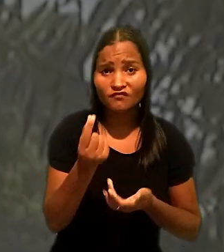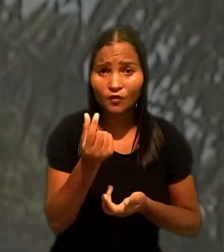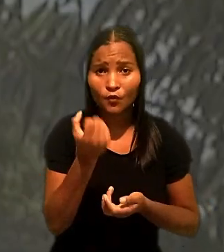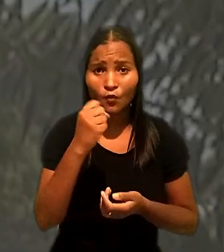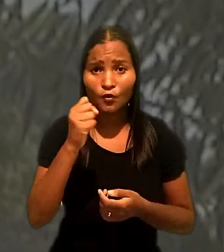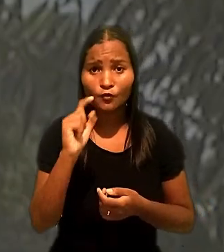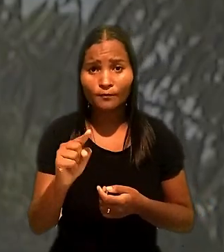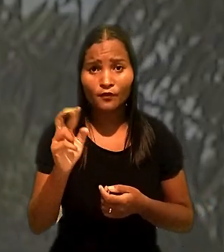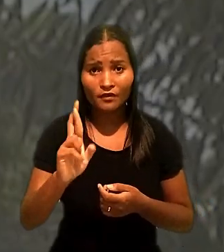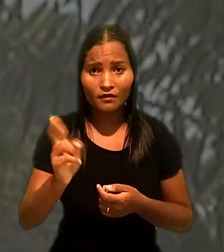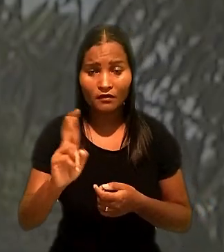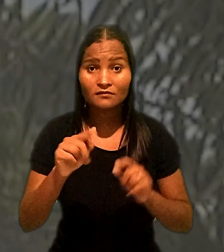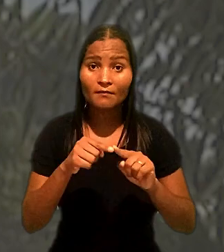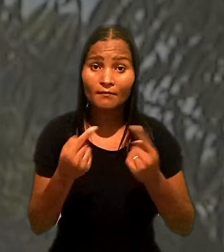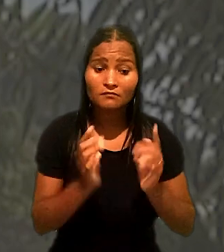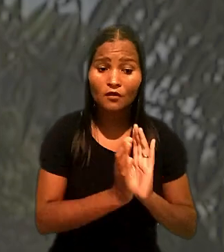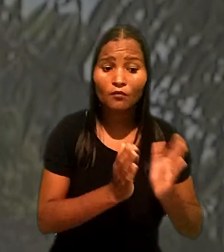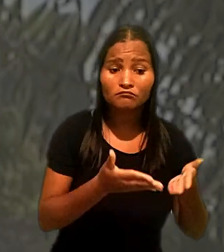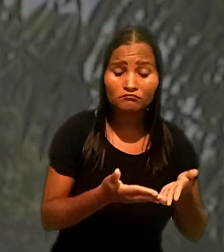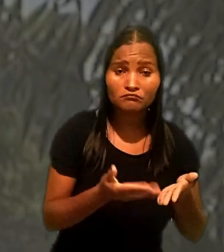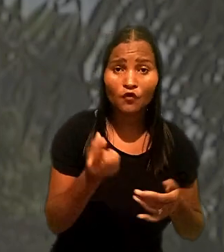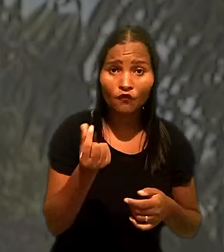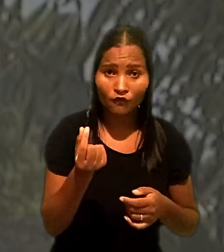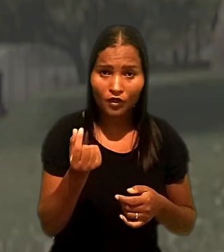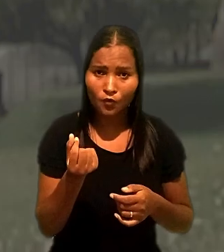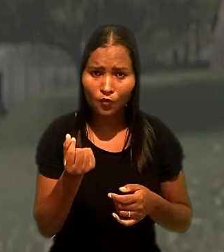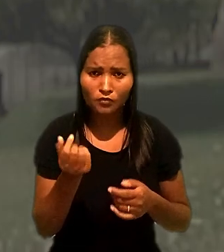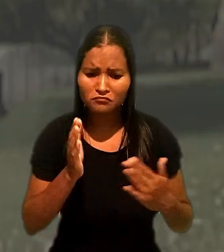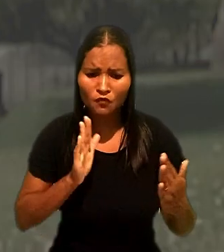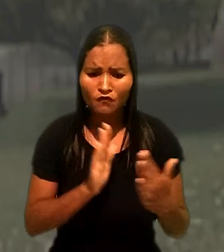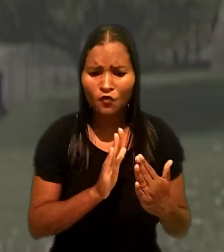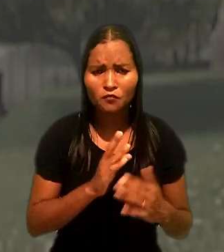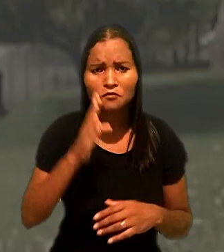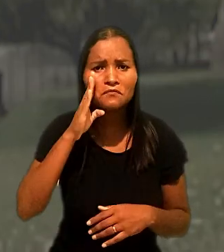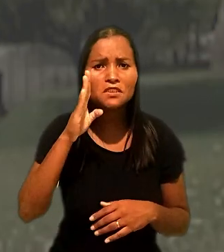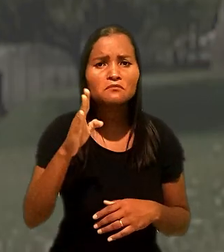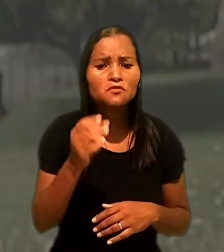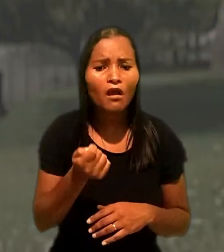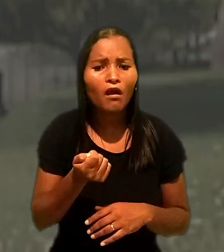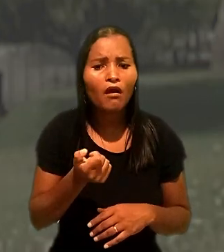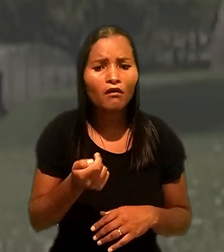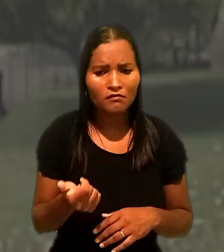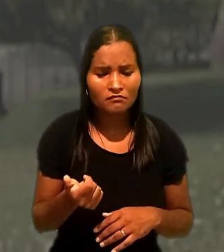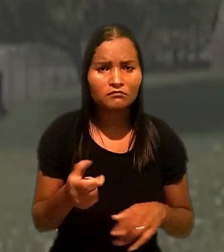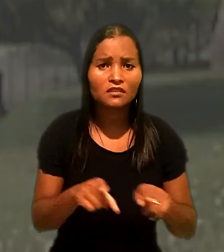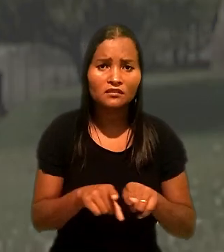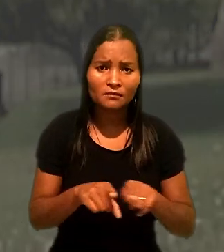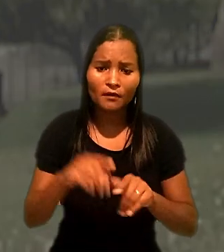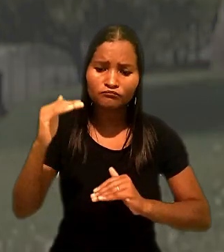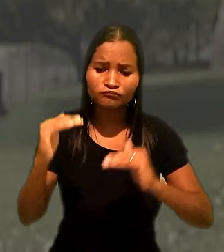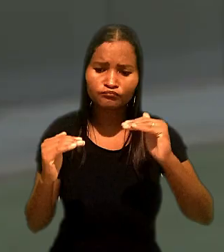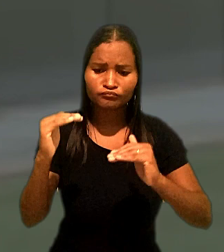Mas, para o colegiado, a quantia estabelecida não afronta os princípios da razoabilidade e da proporcionalidade.